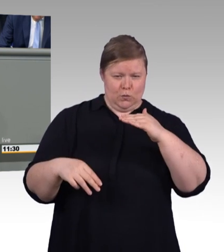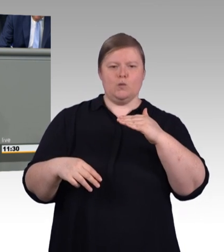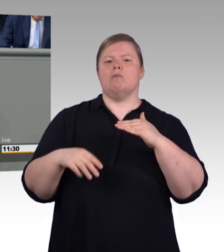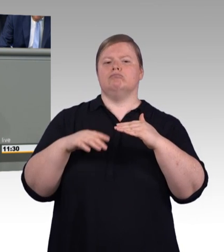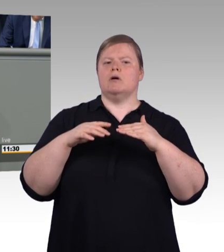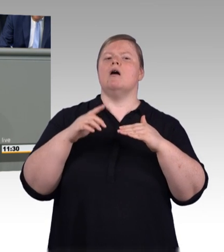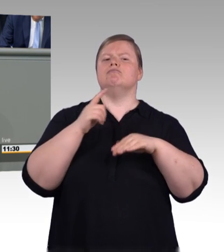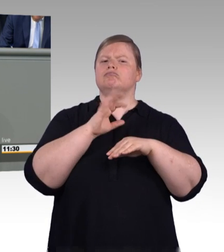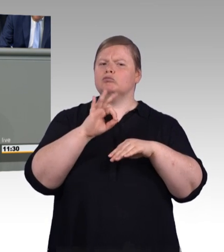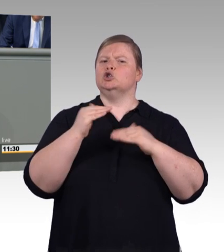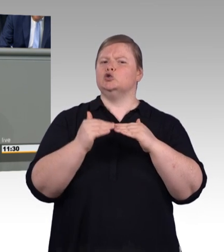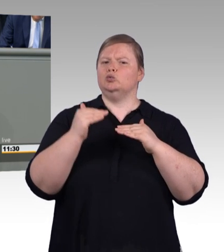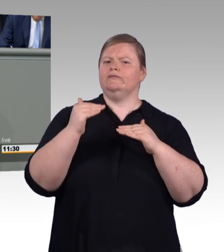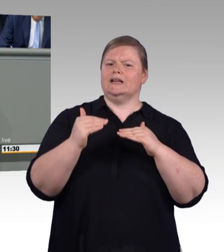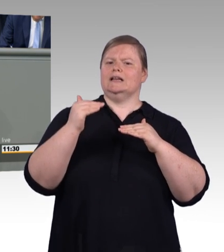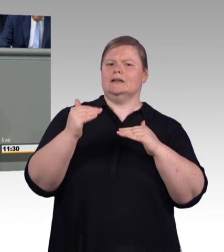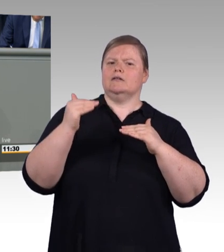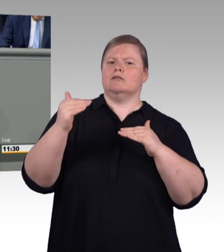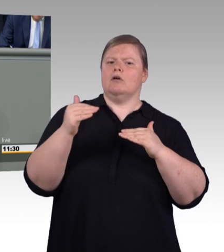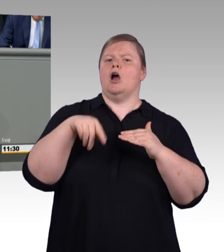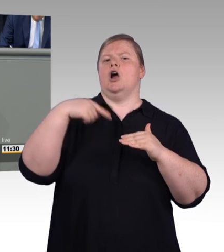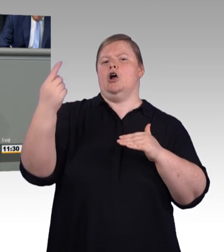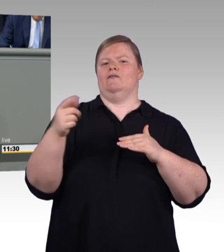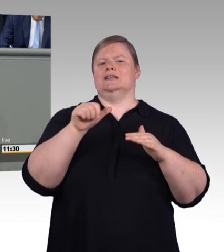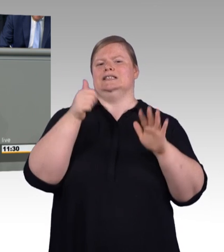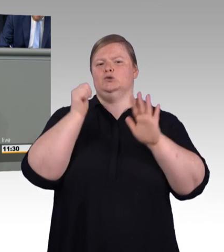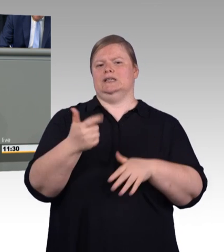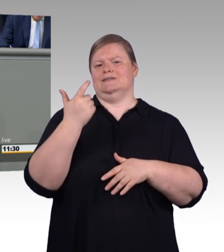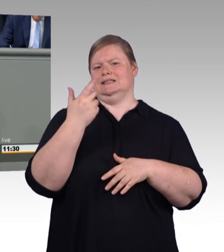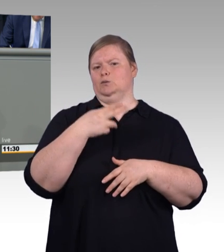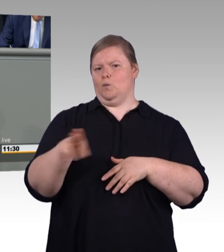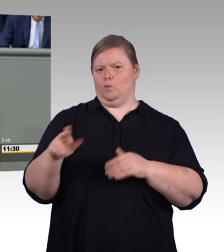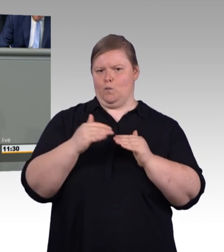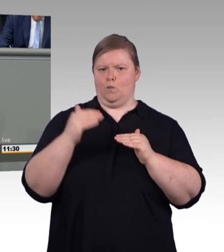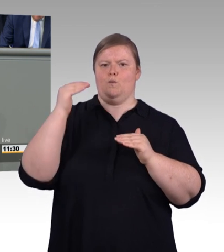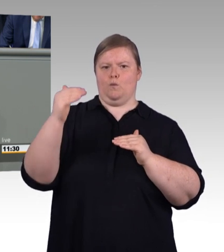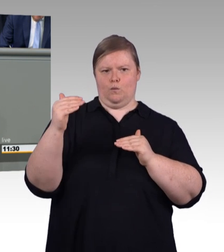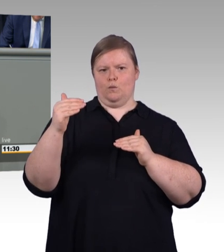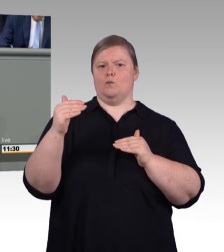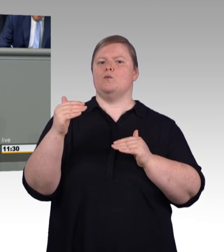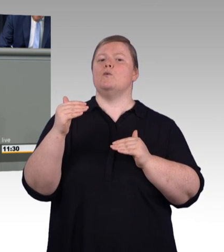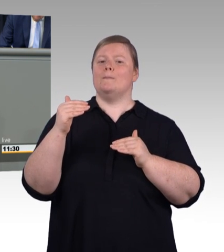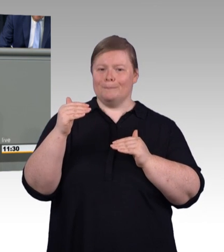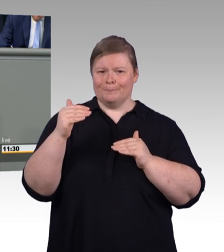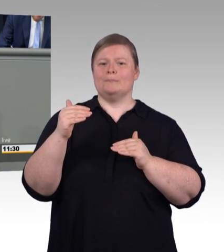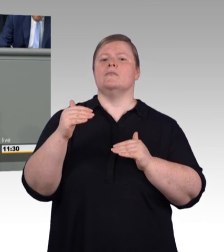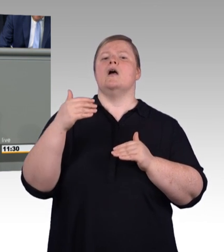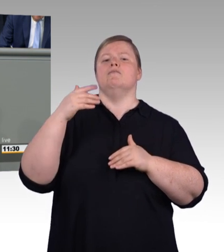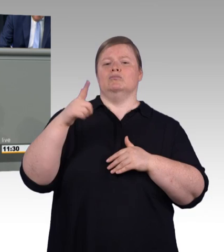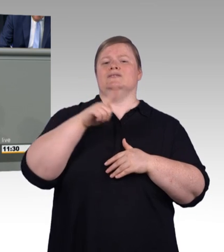soll er auch das spüren durch einen Aufschlag von 18 Prozent im zweiten beziehungsweise 35 Prozent im dritten Ausbildungsjahr.